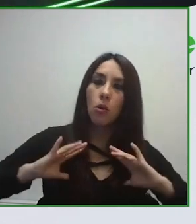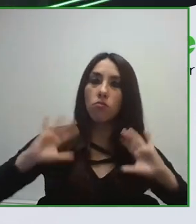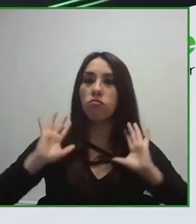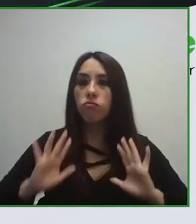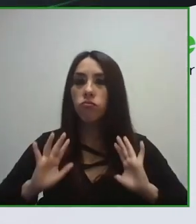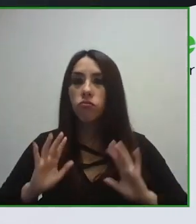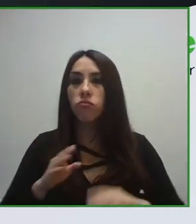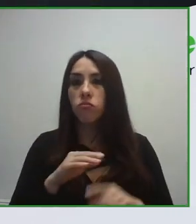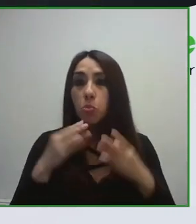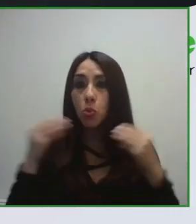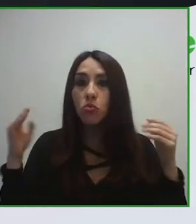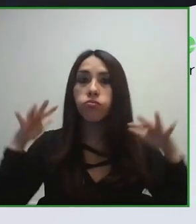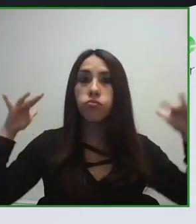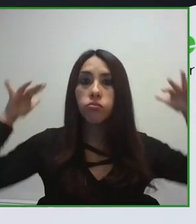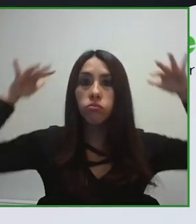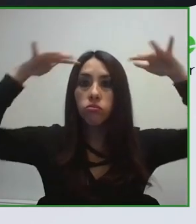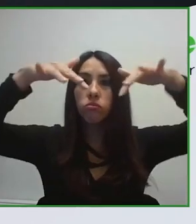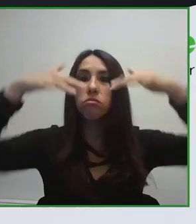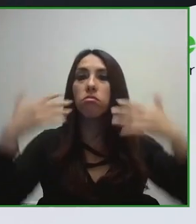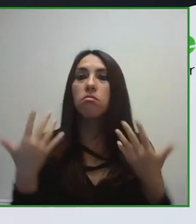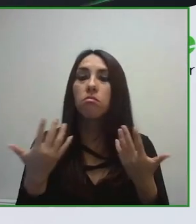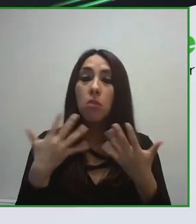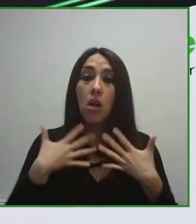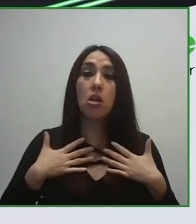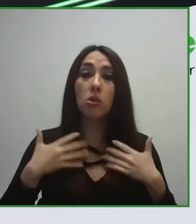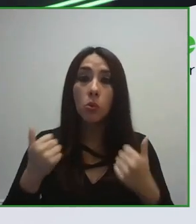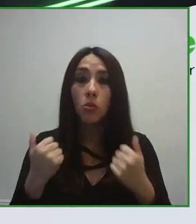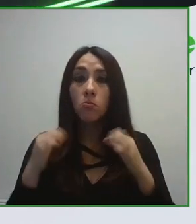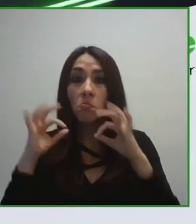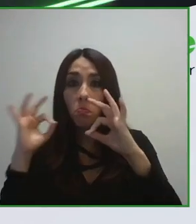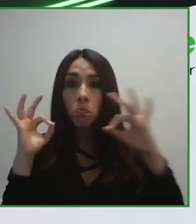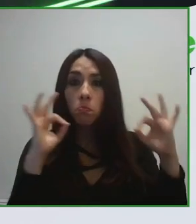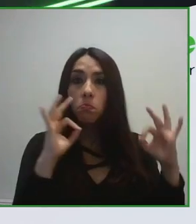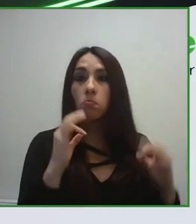Otro de los ámbitos de trabajo en los que hemos desarrollado la norma ha sido en el